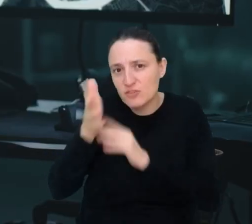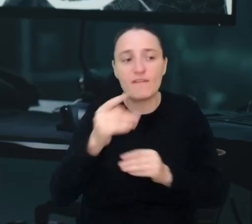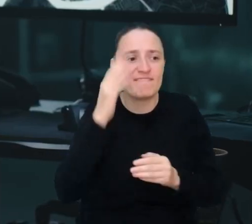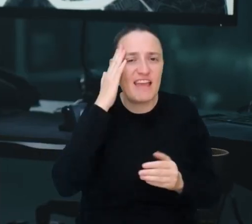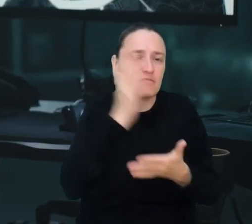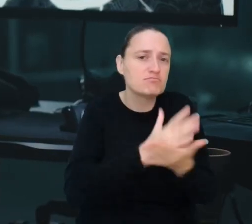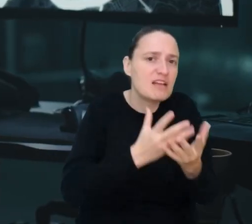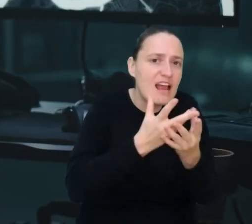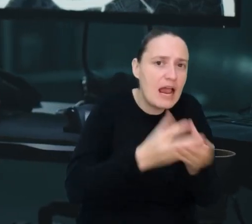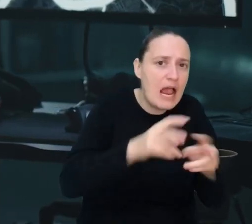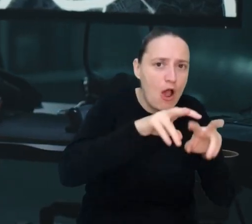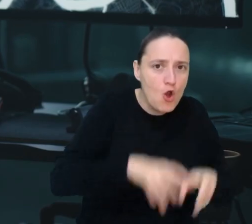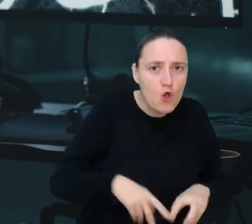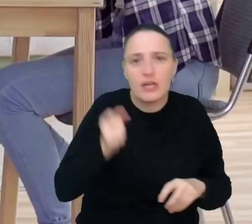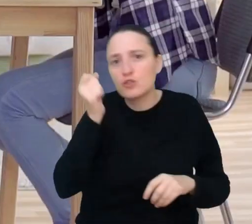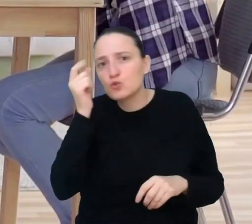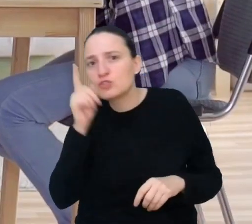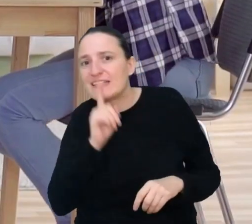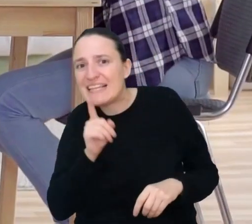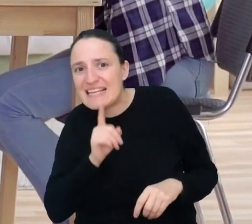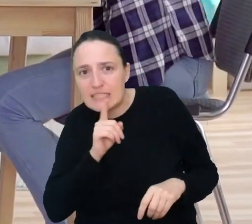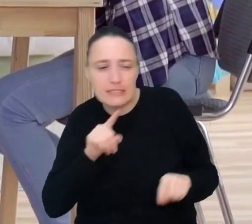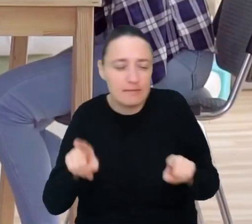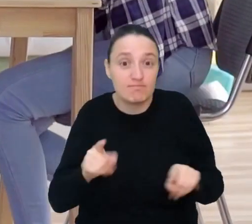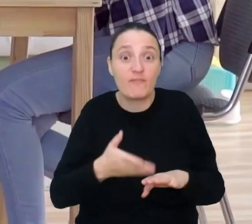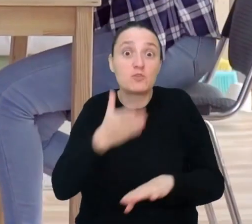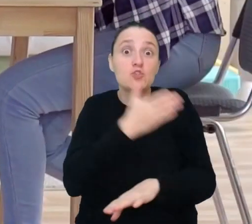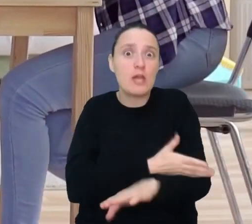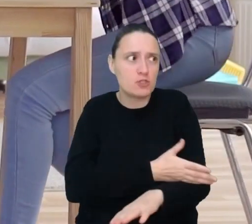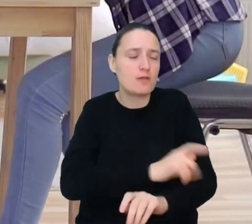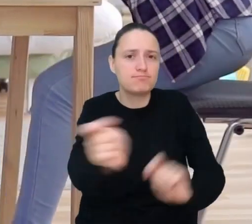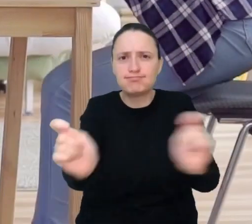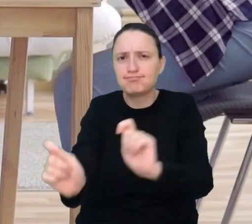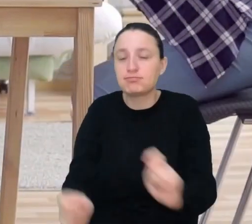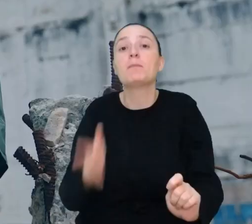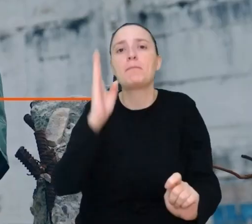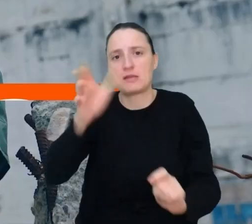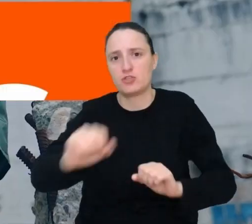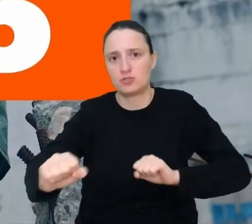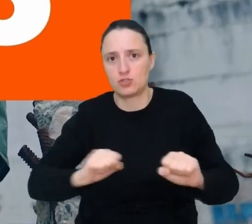w połączeniu ze sztuczną inteligencją, by ostrzec o zbliżającym się trzęsieniu.